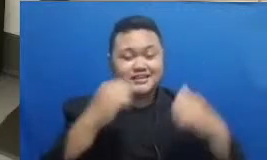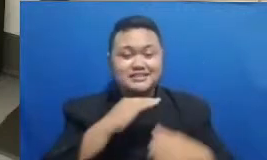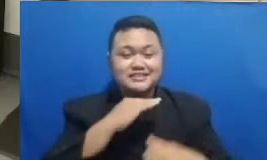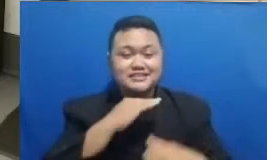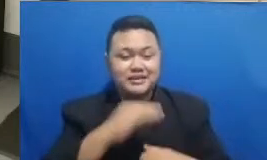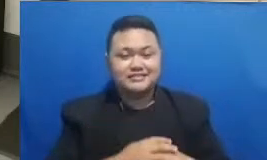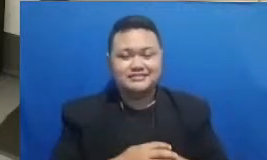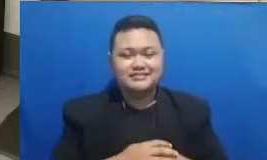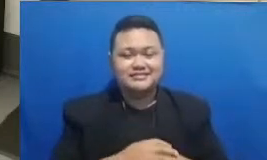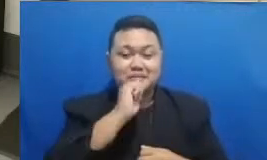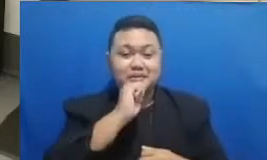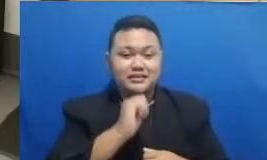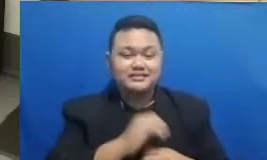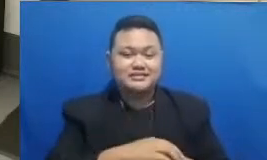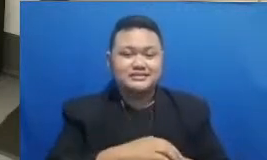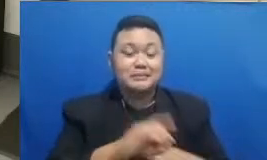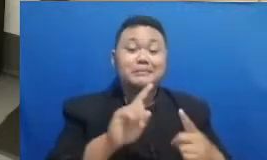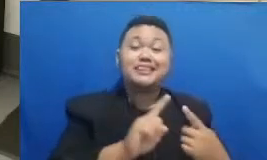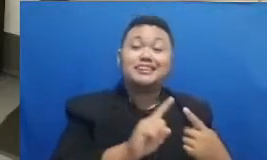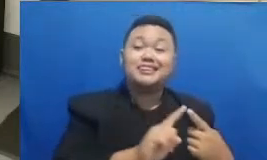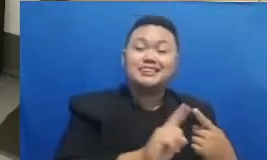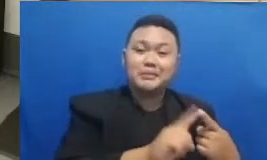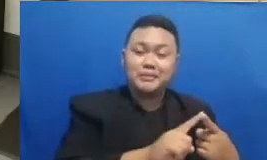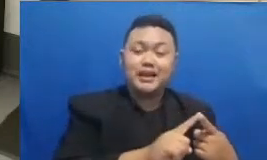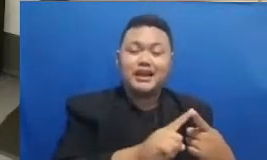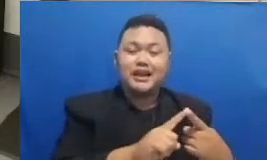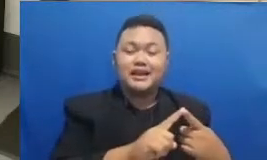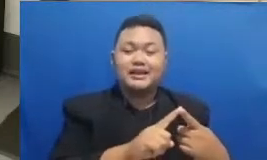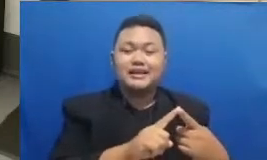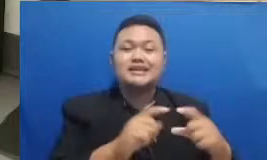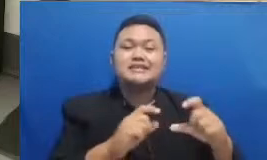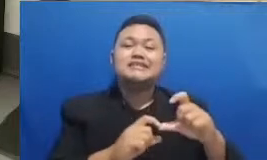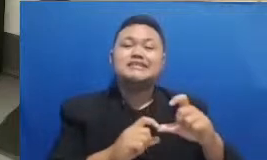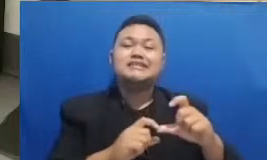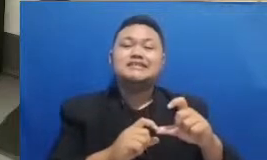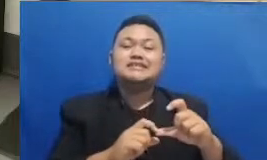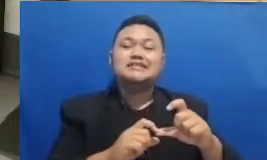pemenang yang berikutnya ini jatuh ke di bagian mana Nusantara ini Oke pemenang yang pertama